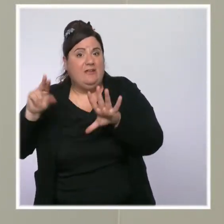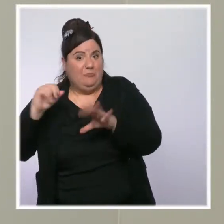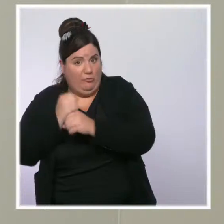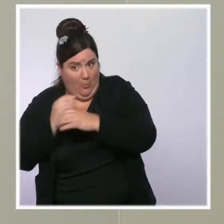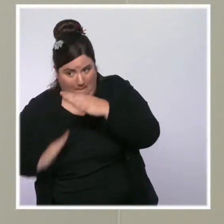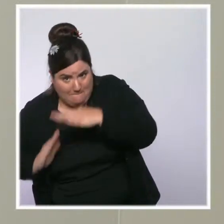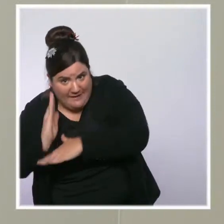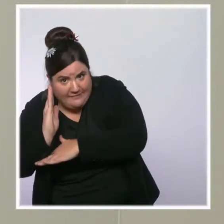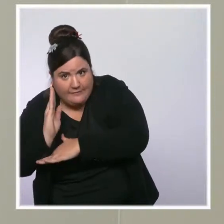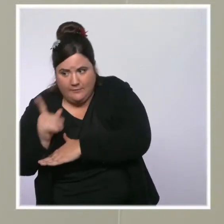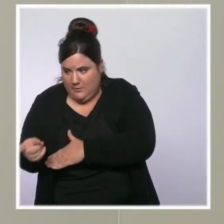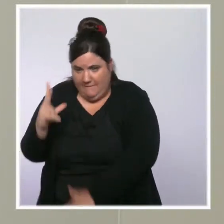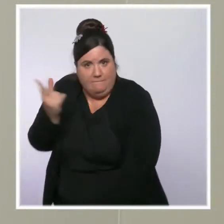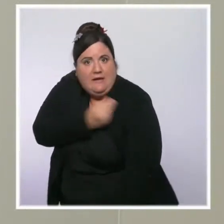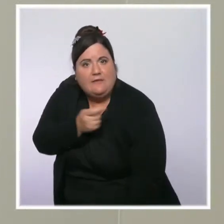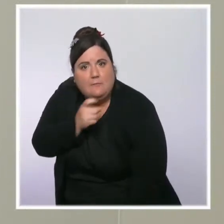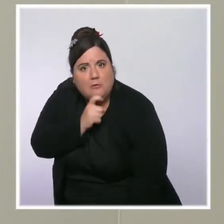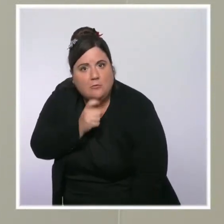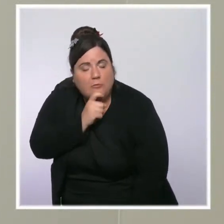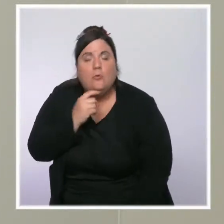100 % des plus de 80 ans sont vaccinés.